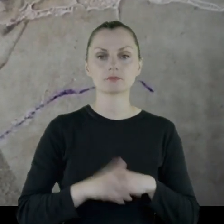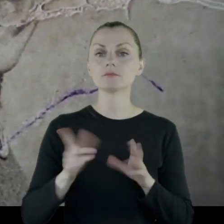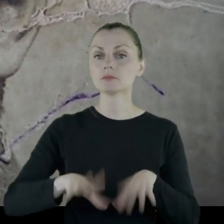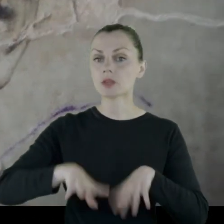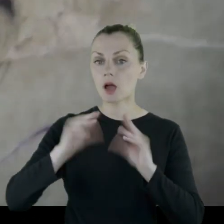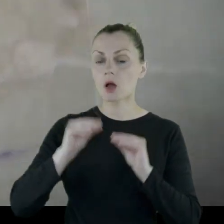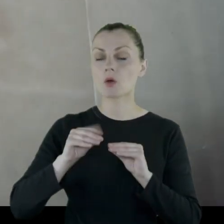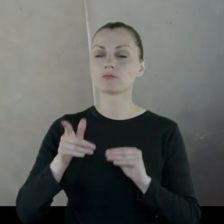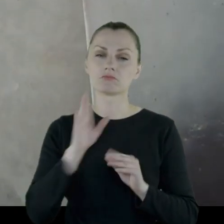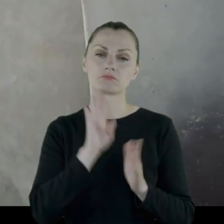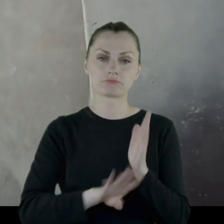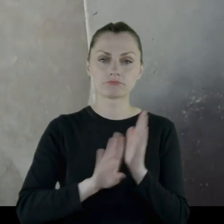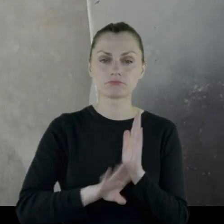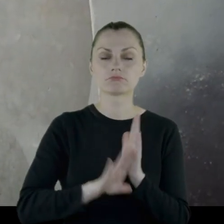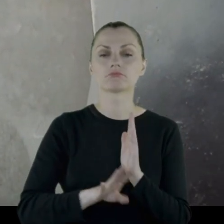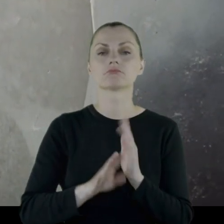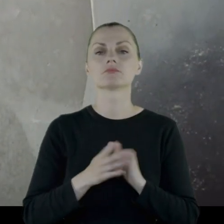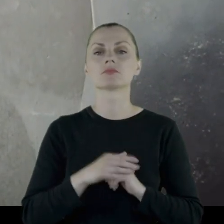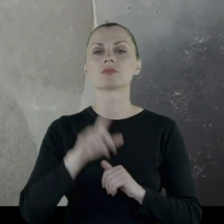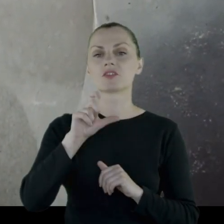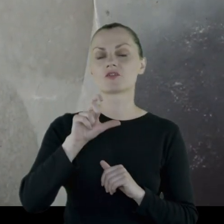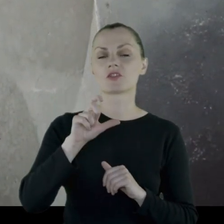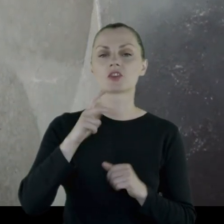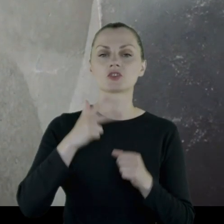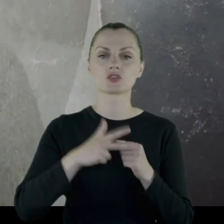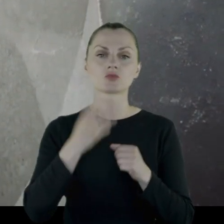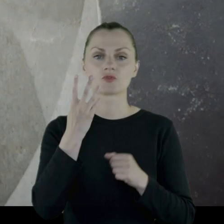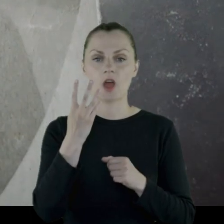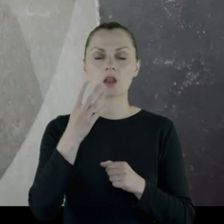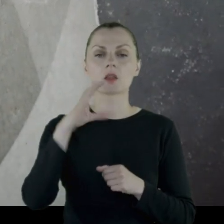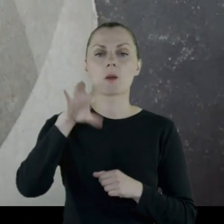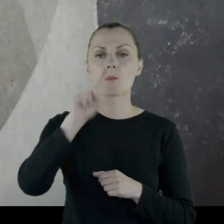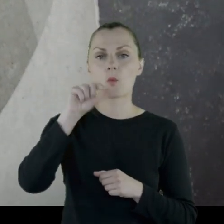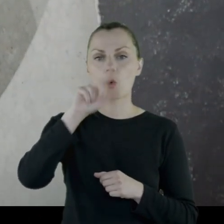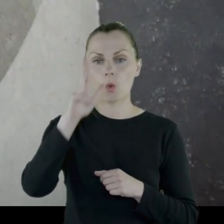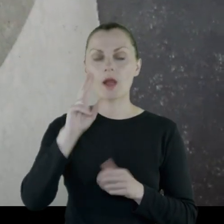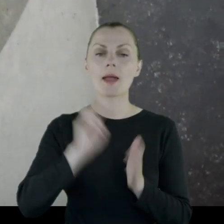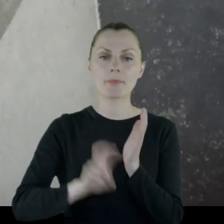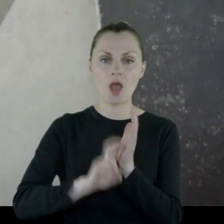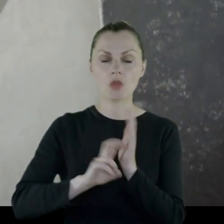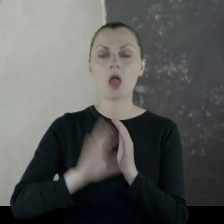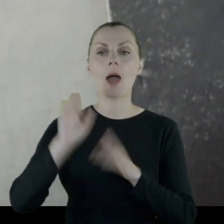początkowo jako szeregowy w 234. Pułku Piechoty,